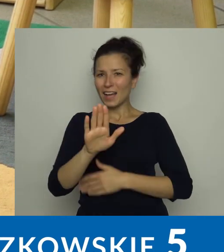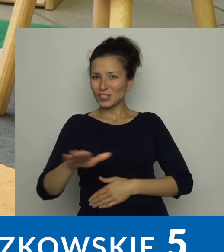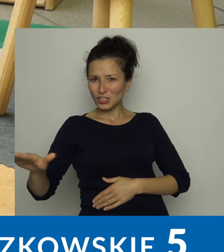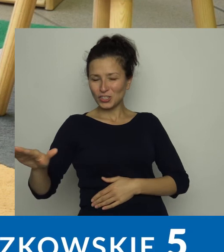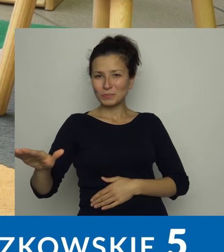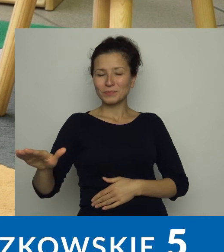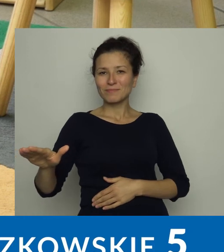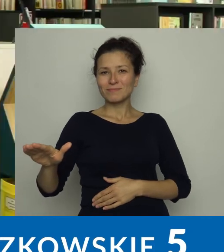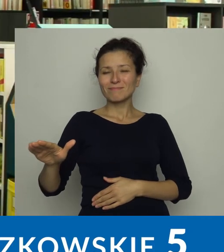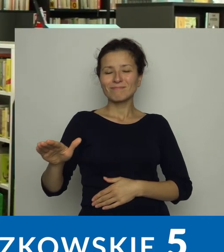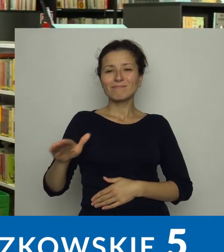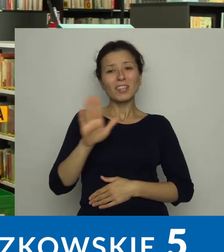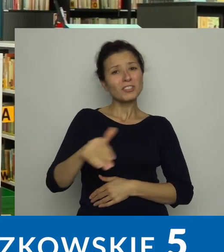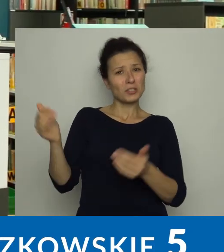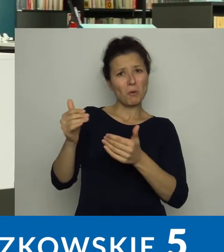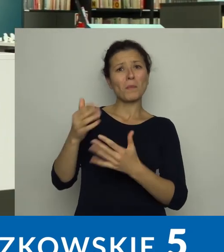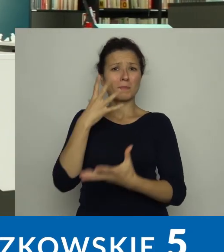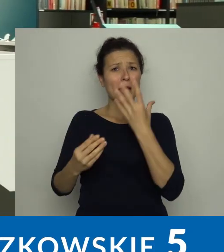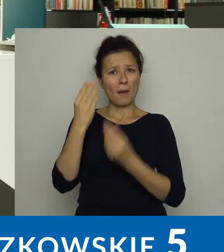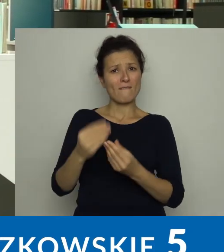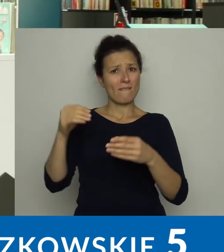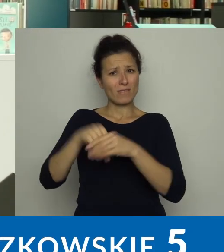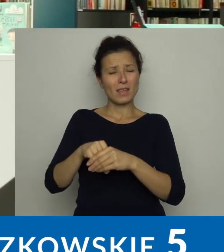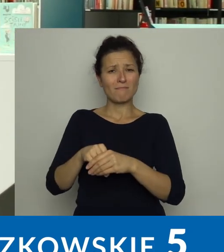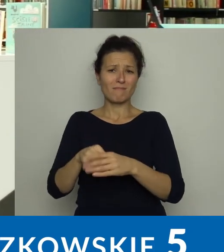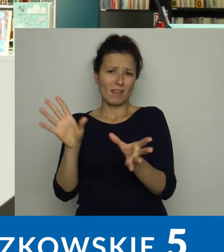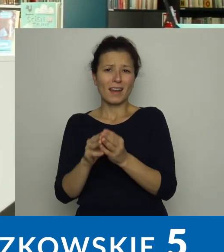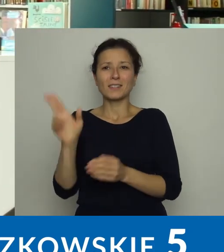w którym dzieci mogą się pobawić z rodzicami,